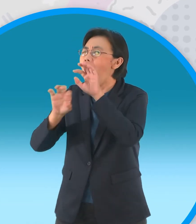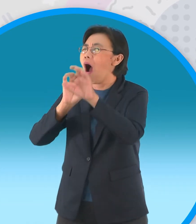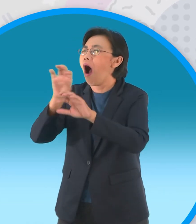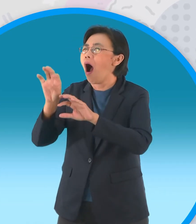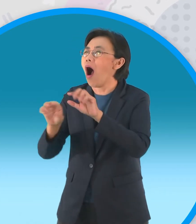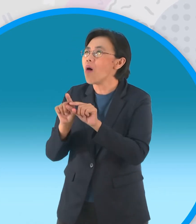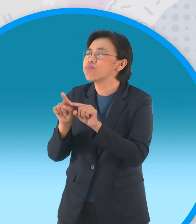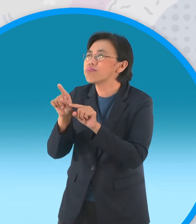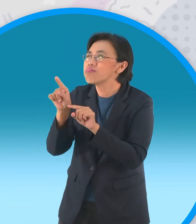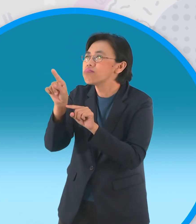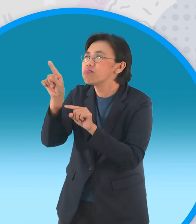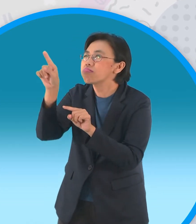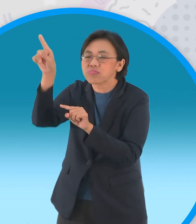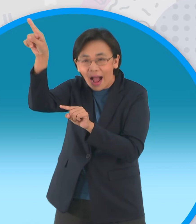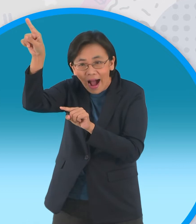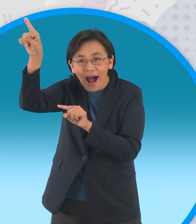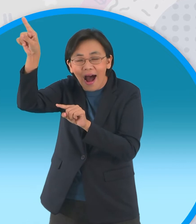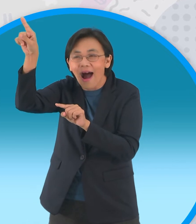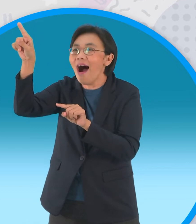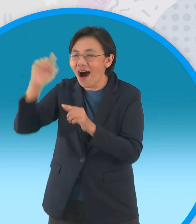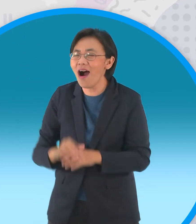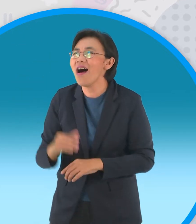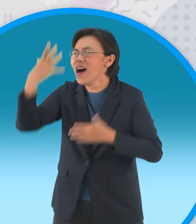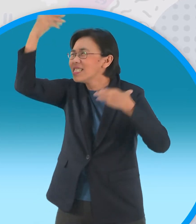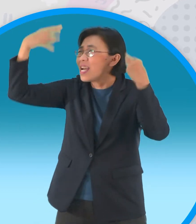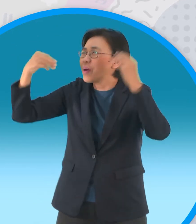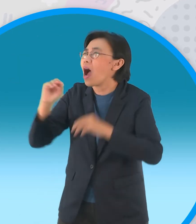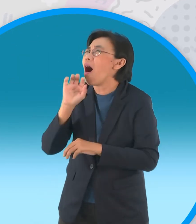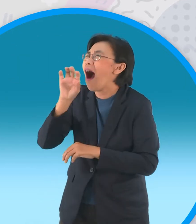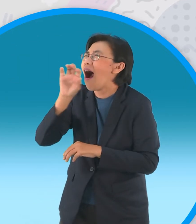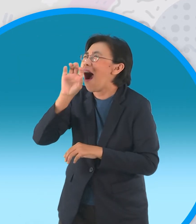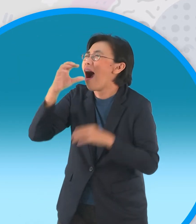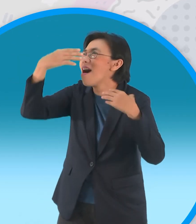ท่านเทวดาท่านเทวดาท่านเทวดา [เพลง]